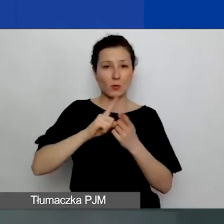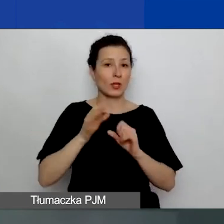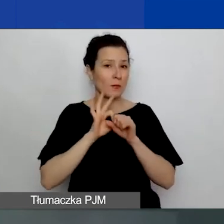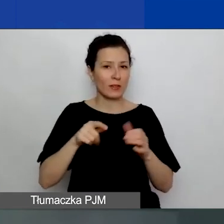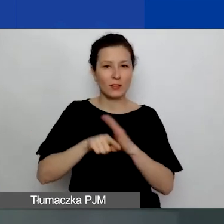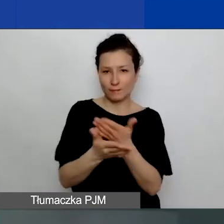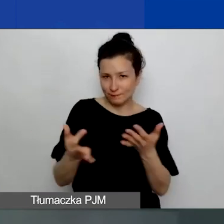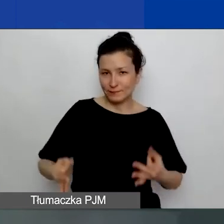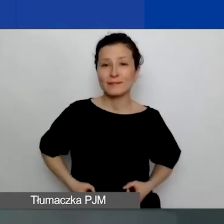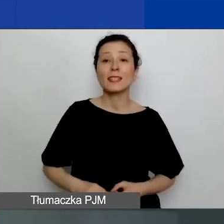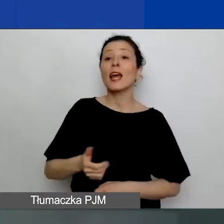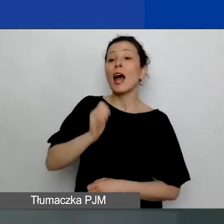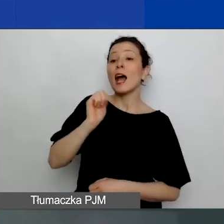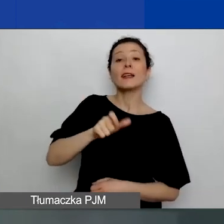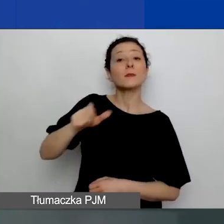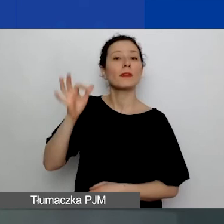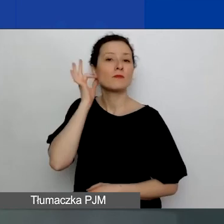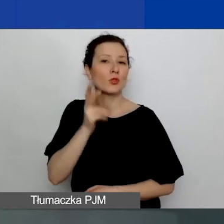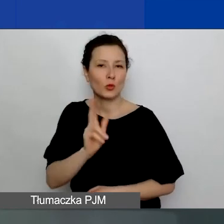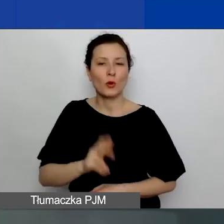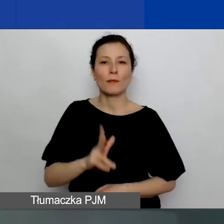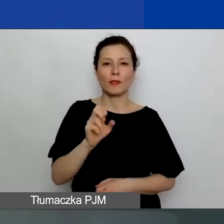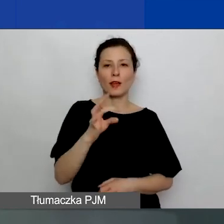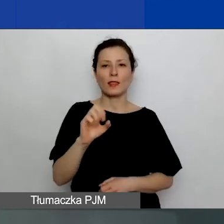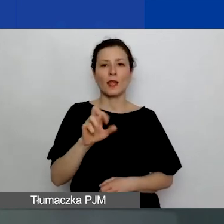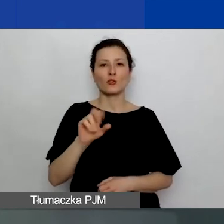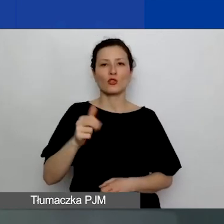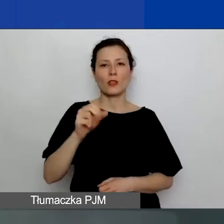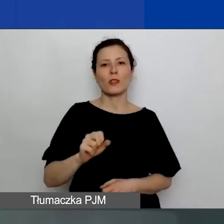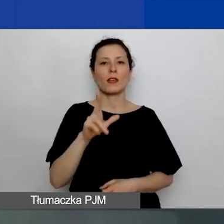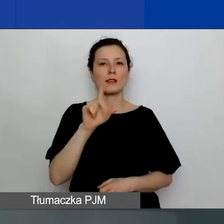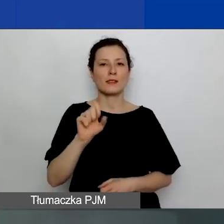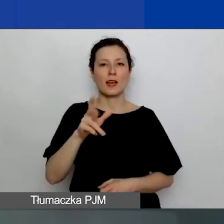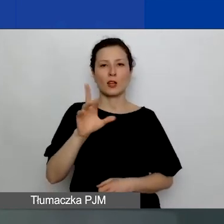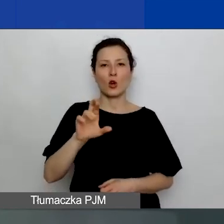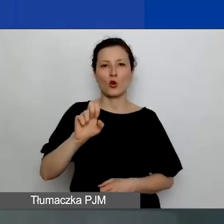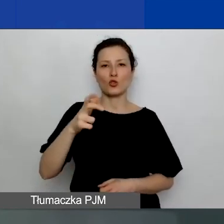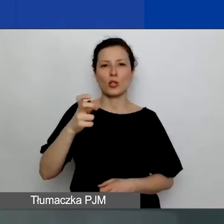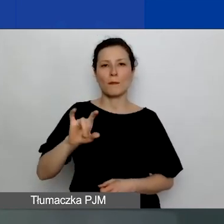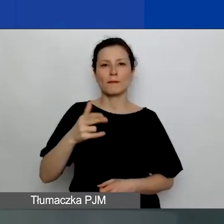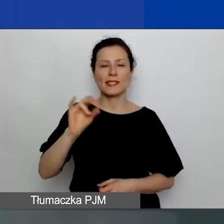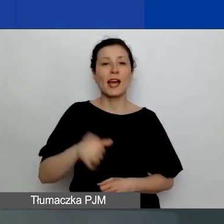Naszymi ekspertkami są dzisiaj Katarzyna Zakroczymska z Fundacji Rozwoju Demokracji Lokalnej